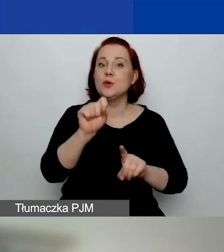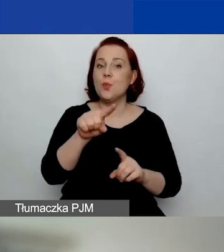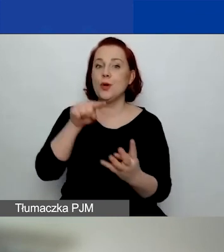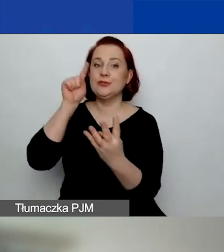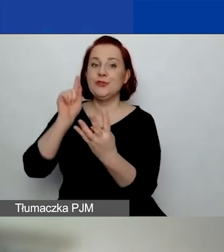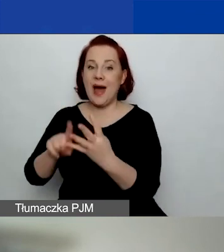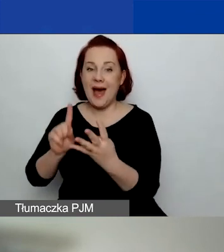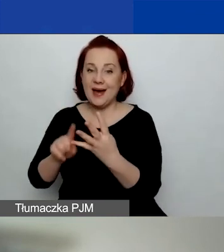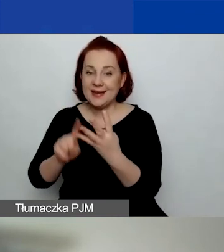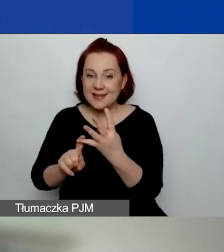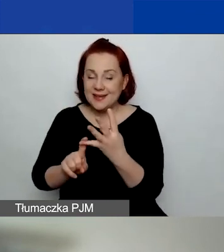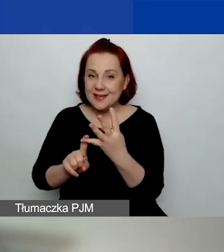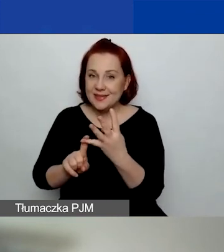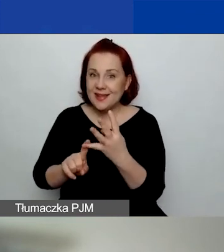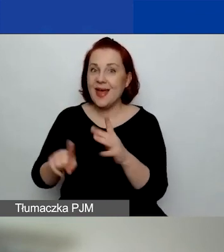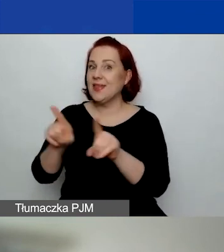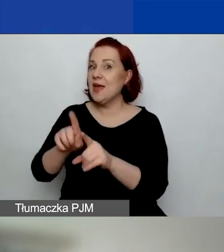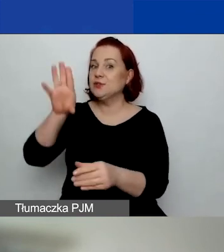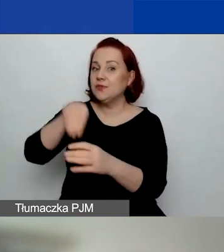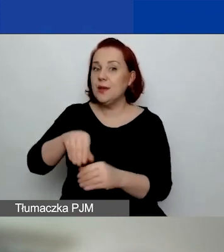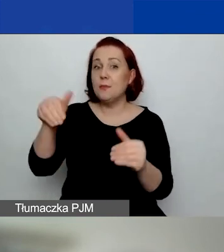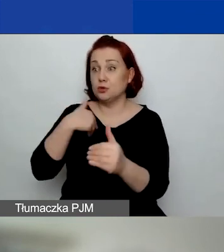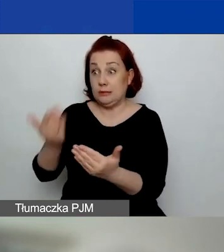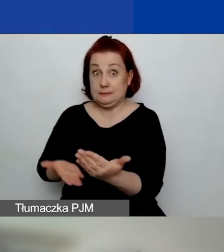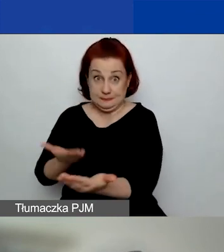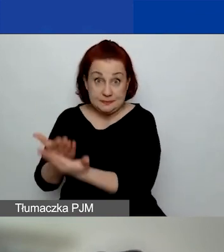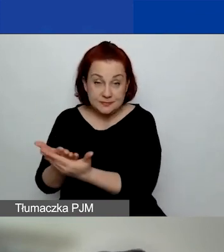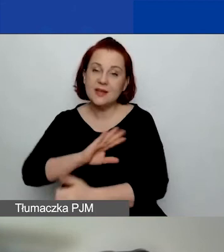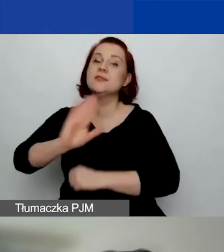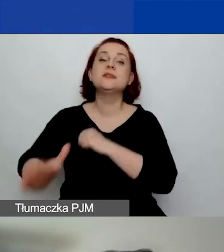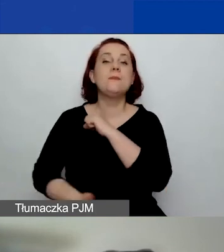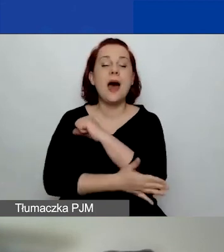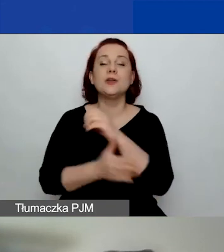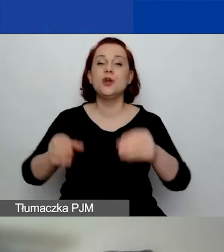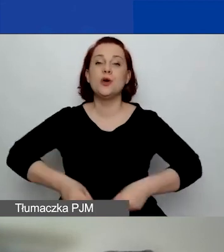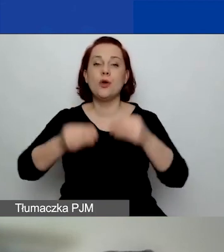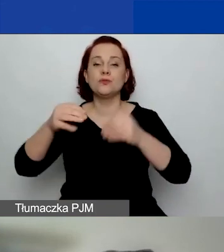w którym również można aplikować o środki - wsparcie rozwoju sektora społecznego.